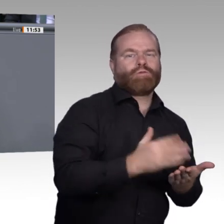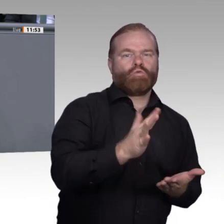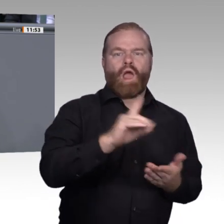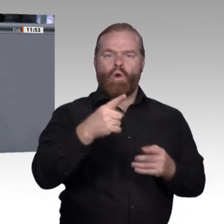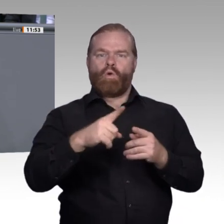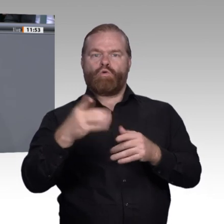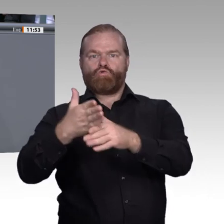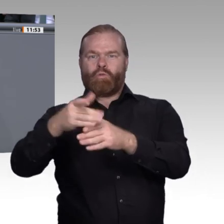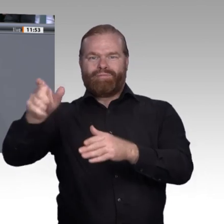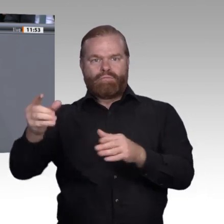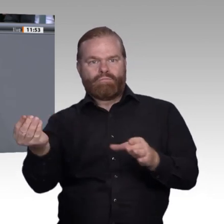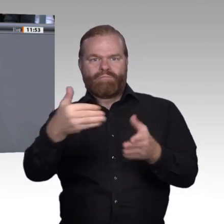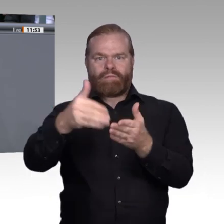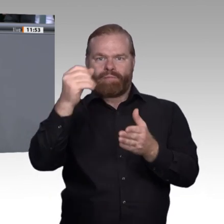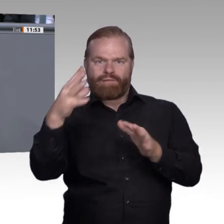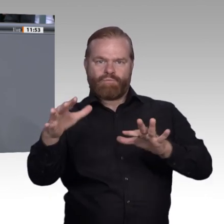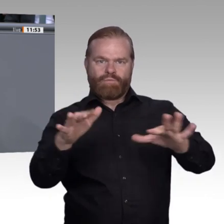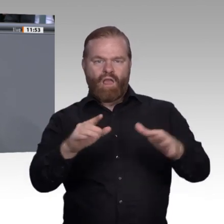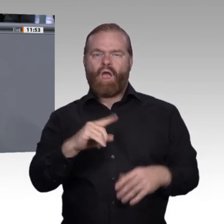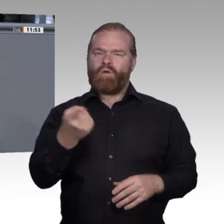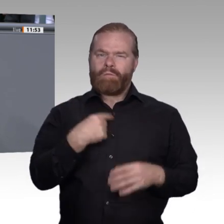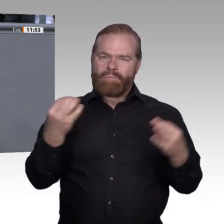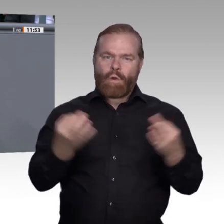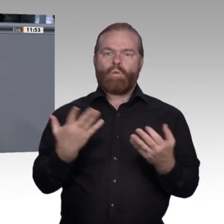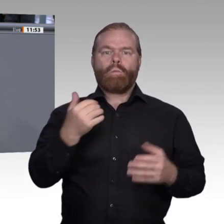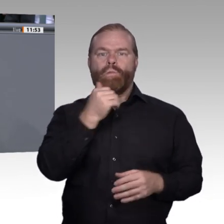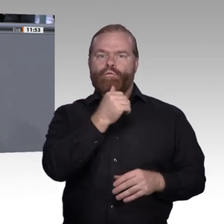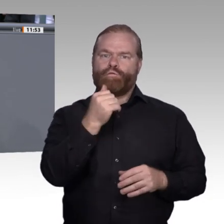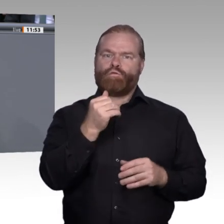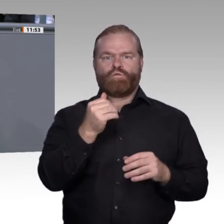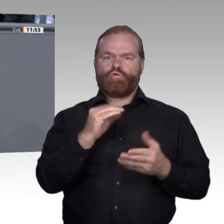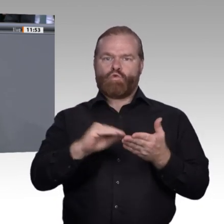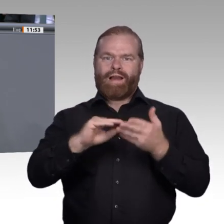Lehrund Lernkulturen. Denn diese Lernkonzepte und die Digitalisierung bieten die Chance,